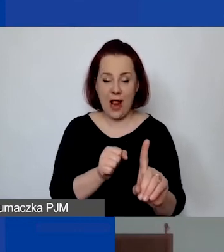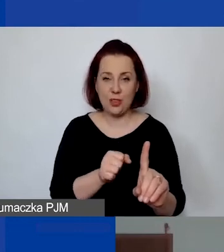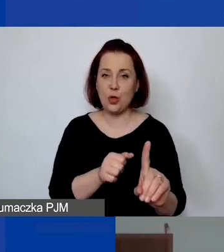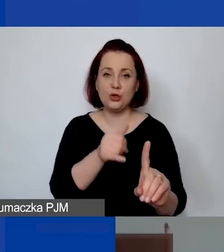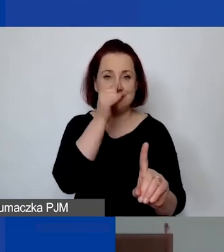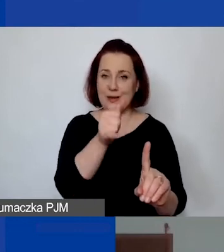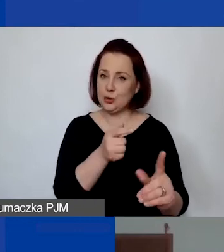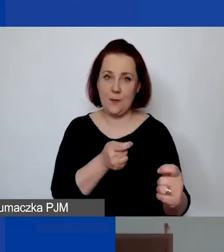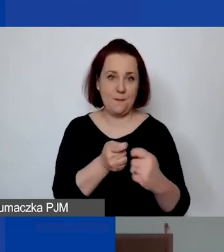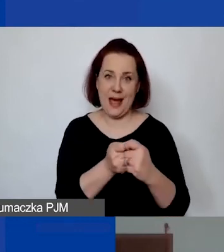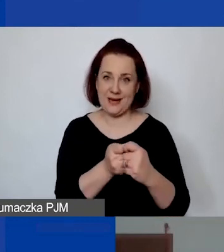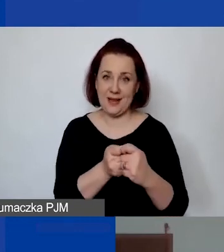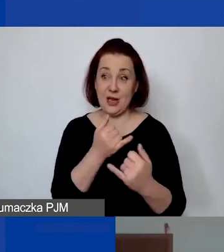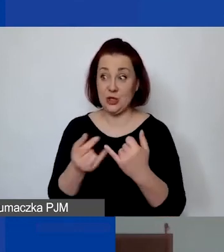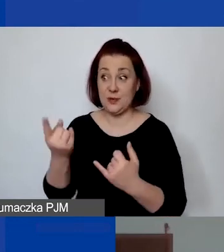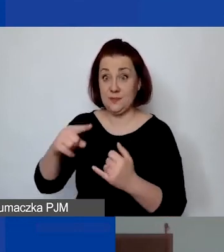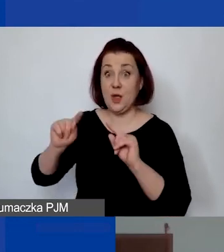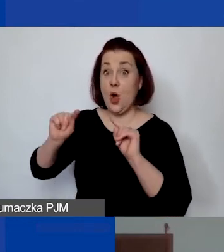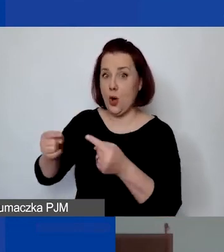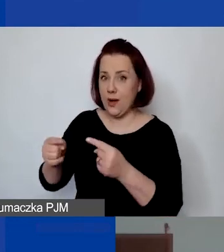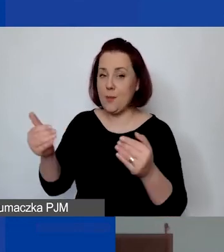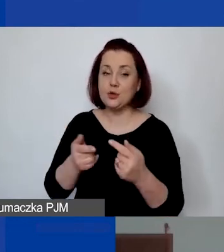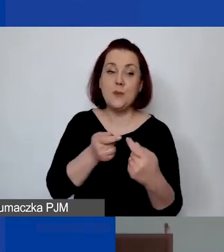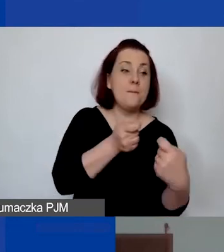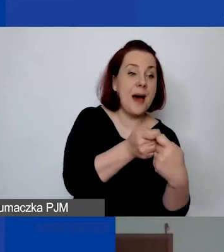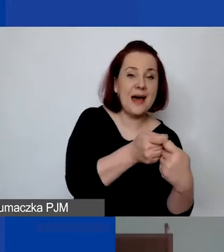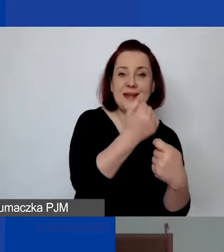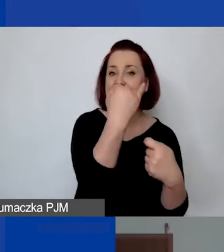Jeżeli są państwo organizacją, mogą mieć jako partnera inną jednostkę,